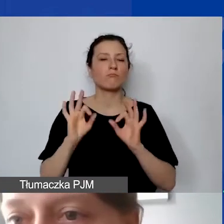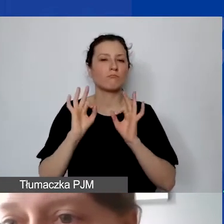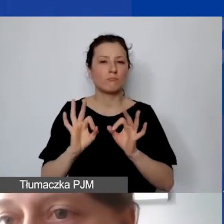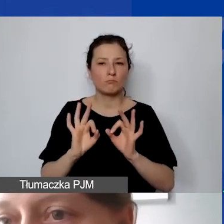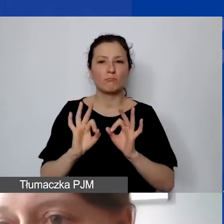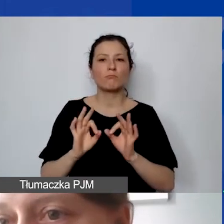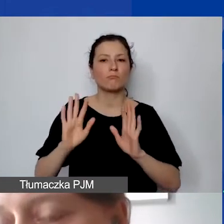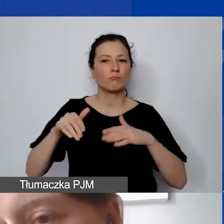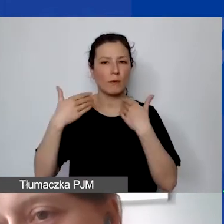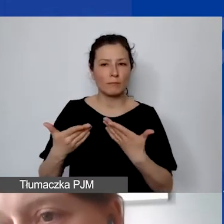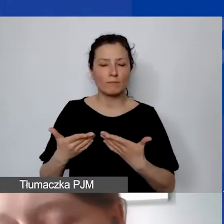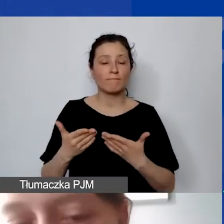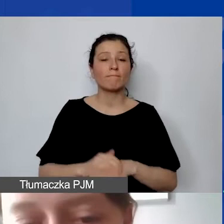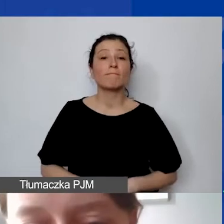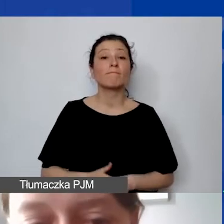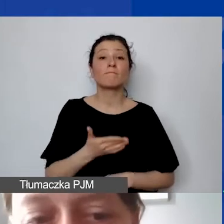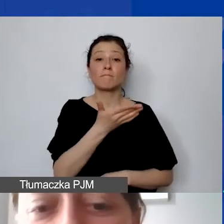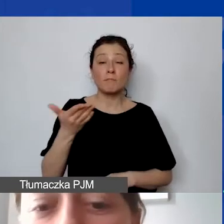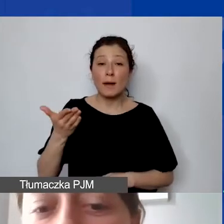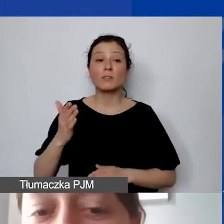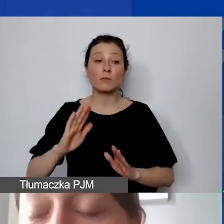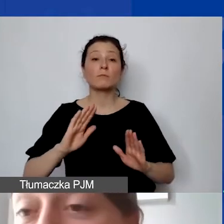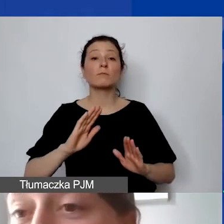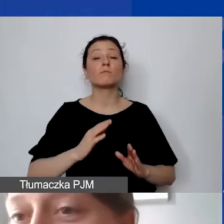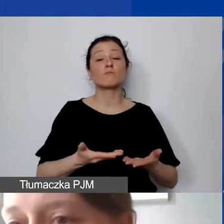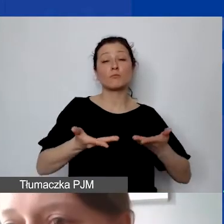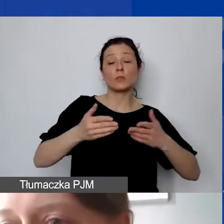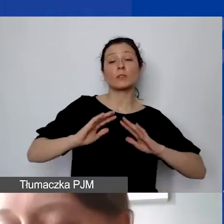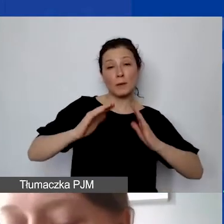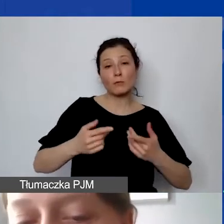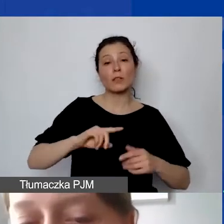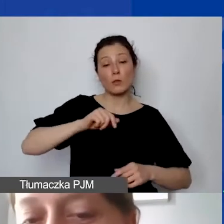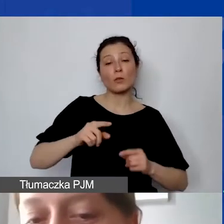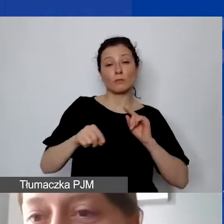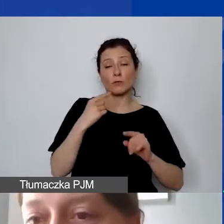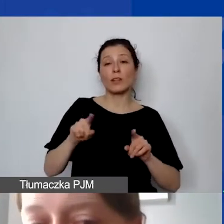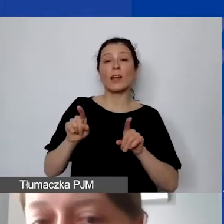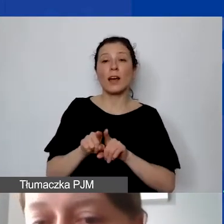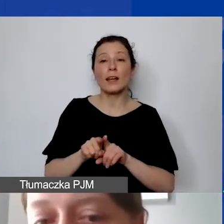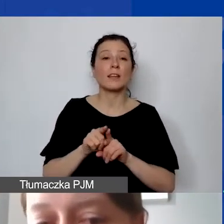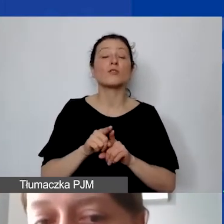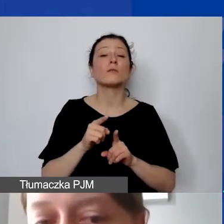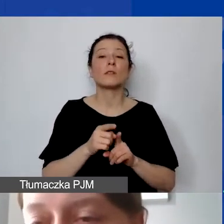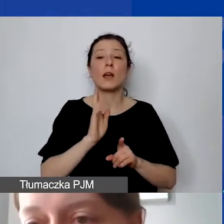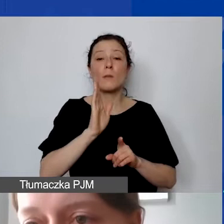zarówno państwo do nas, jak i my do donorów. Uwaga - przypominam - wkład własny nie będzie dodatkowo punktowany.